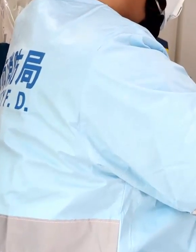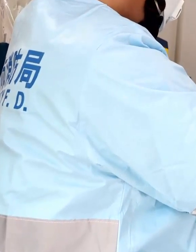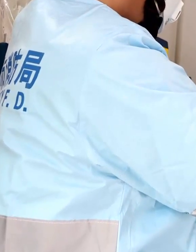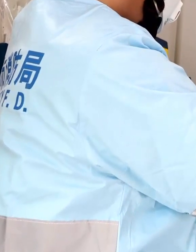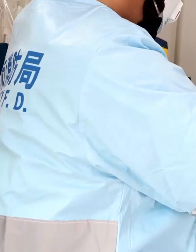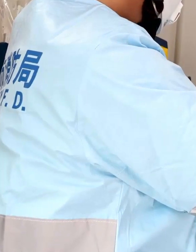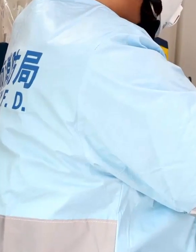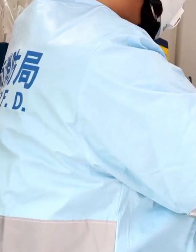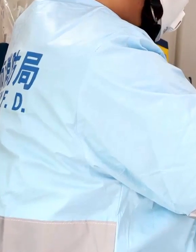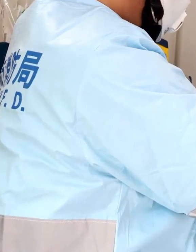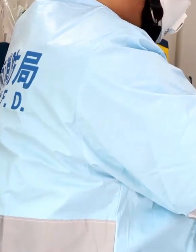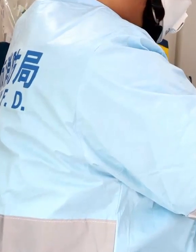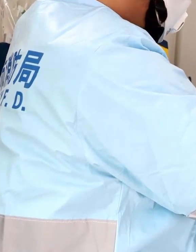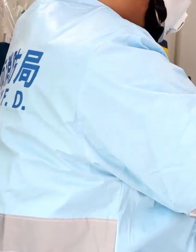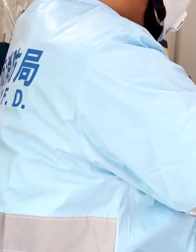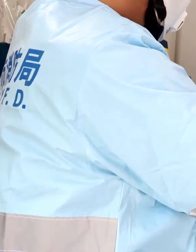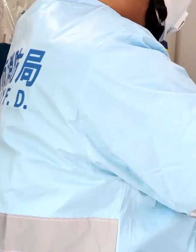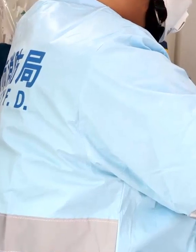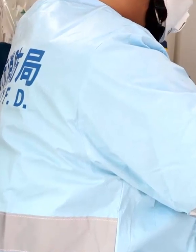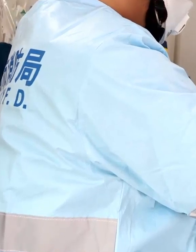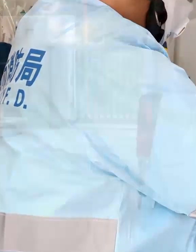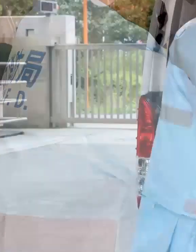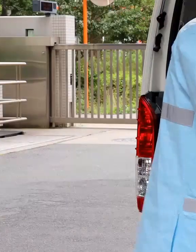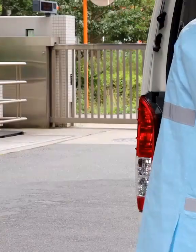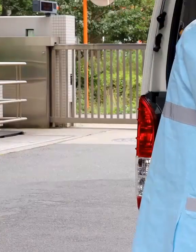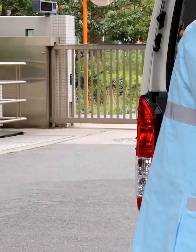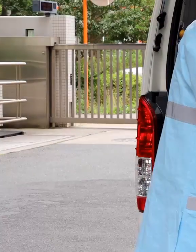季節に関係なく着装するので、夏場は特に暑いです